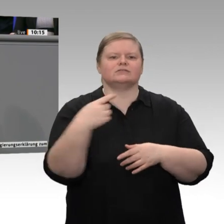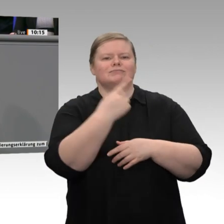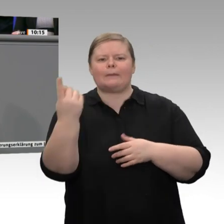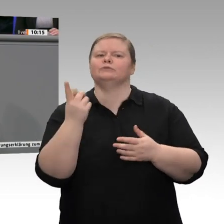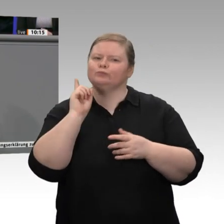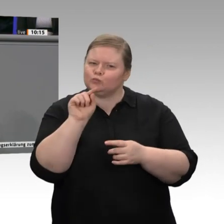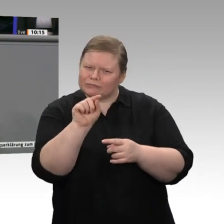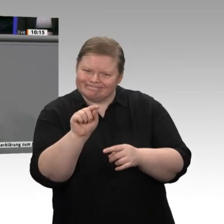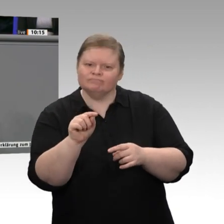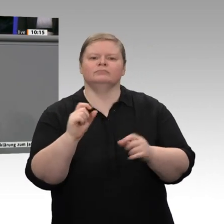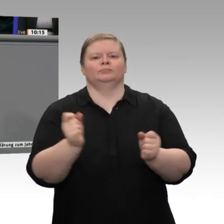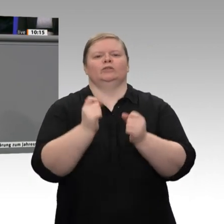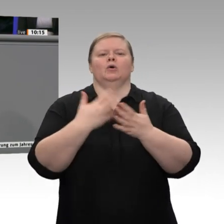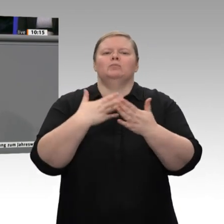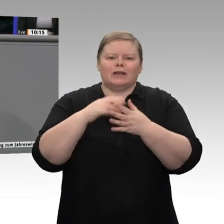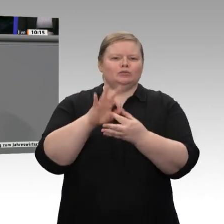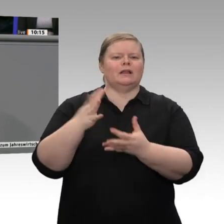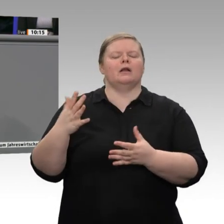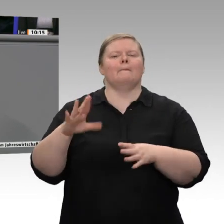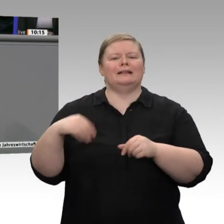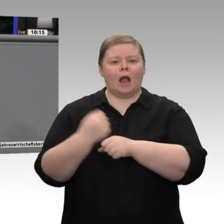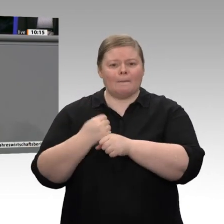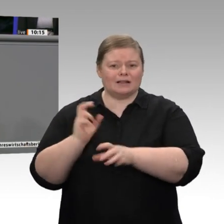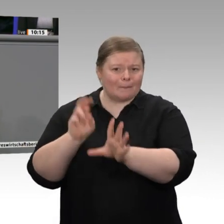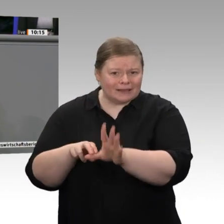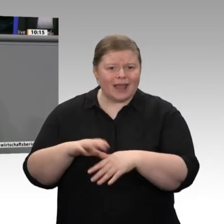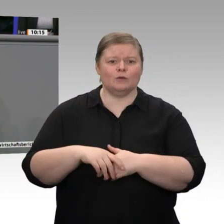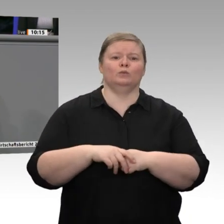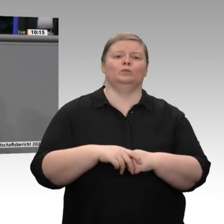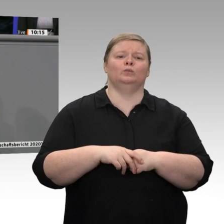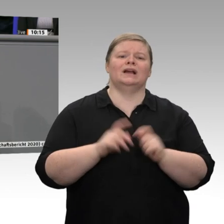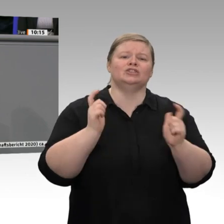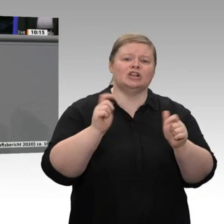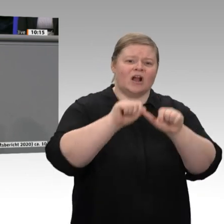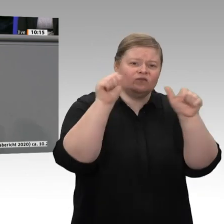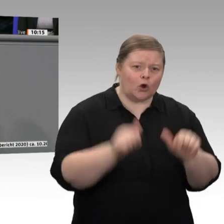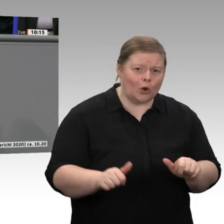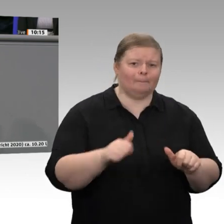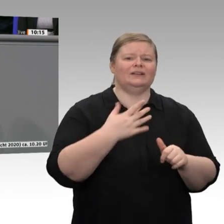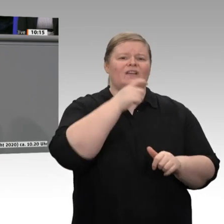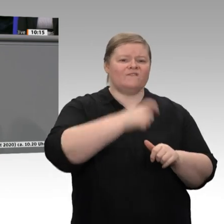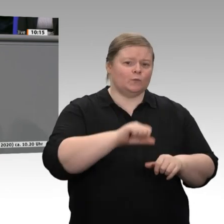Frieden, sondern für mehr Innovation, für Mitarbeiterbindung, Unternehmensnachfolge,